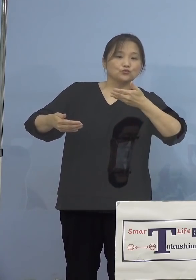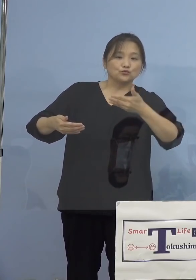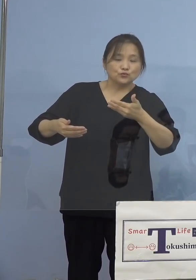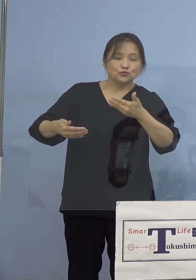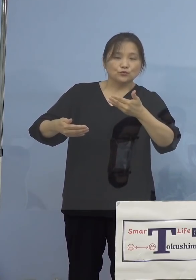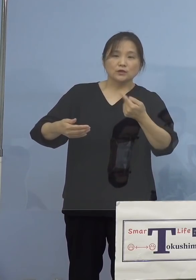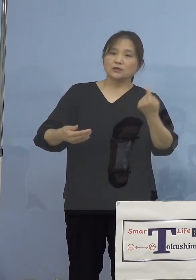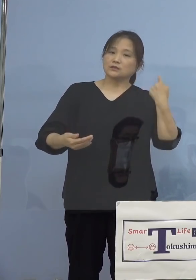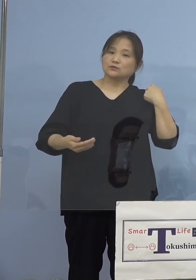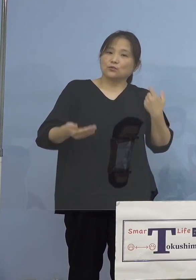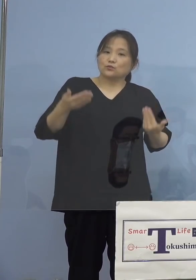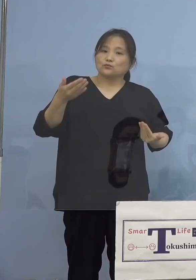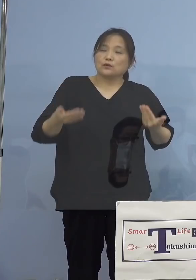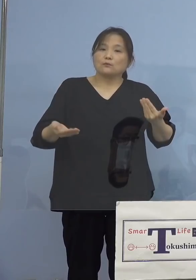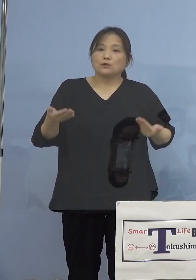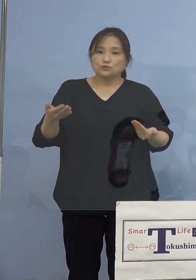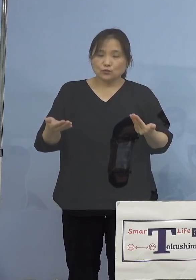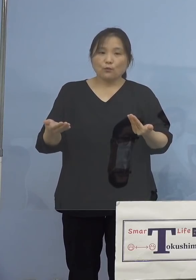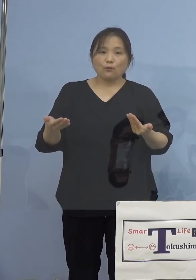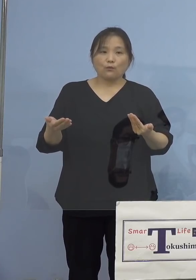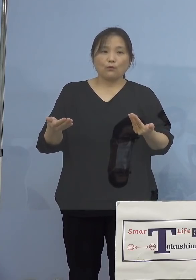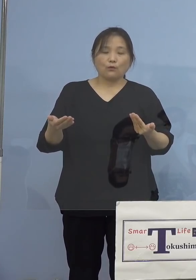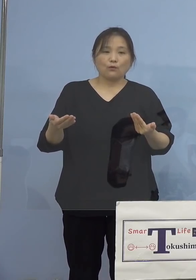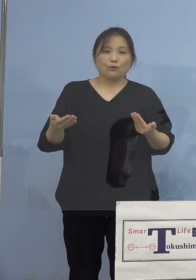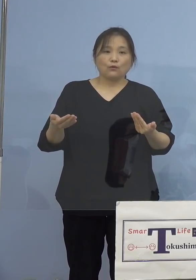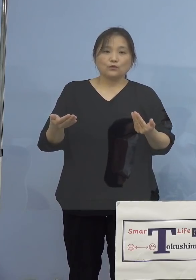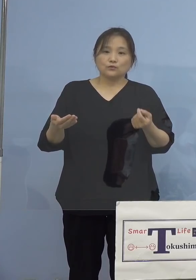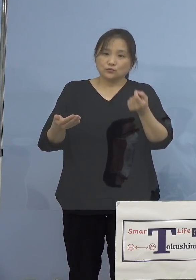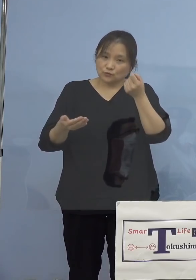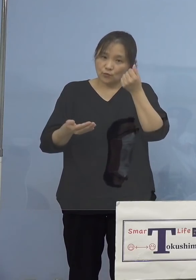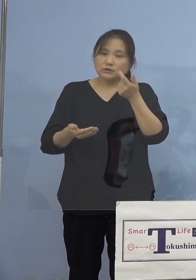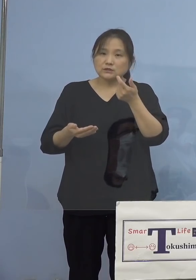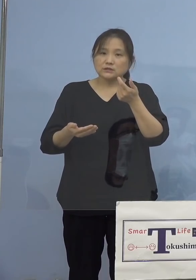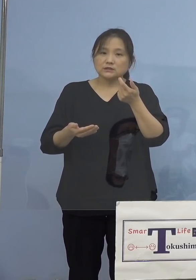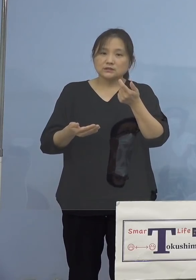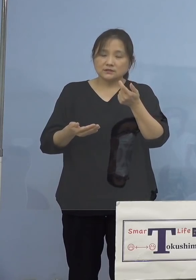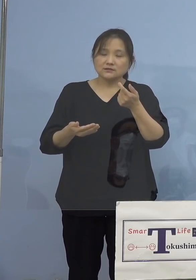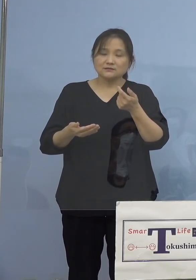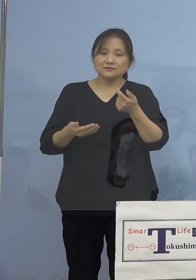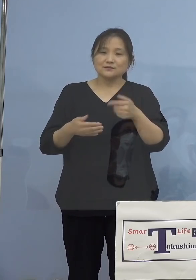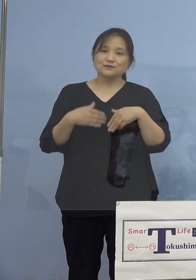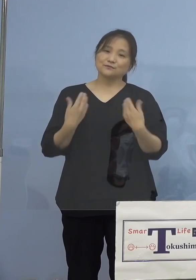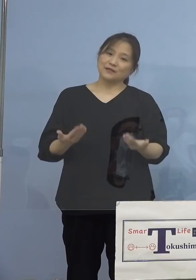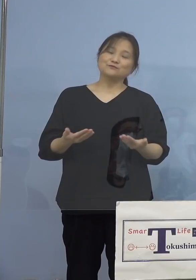比べると少し楽になったという 感じですね